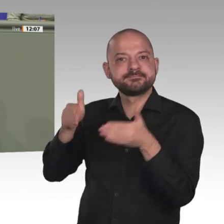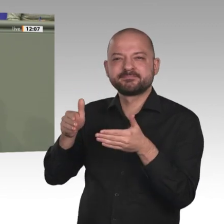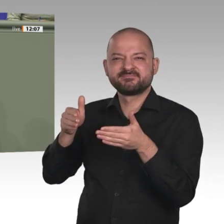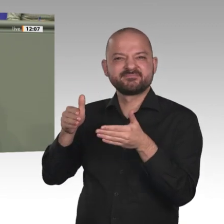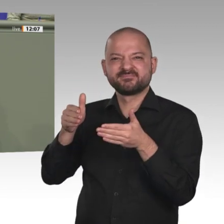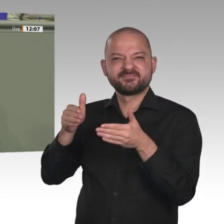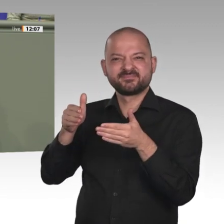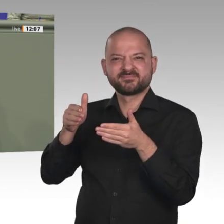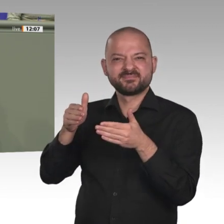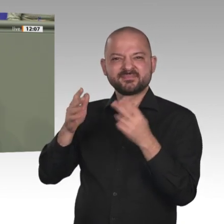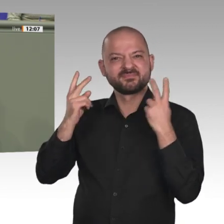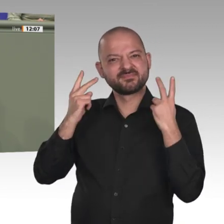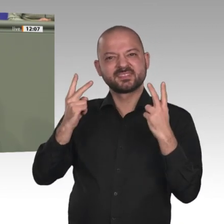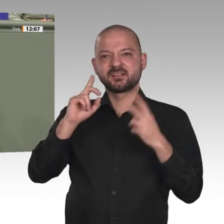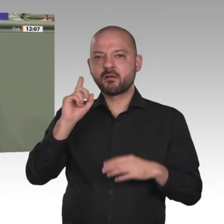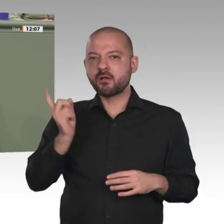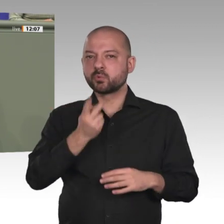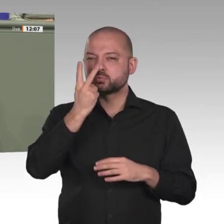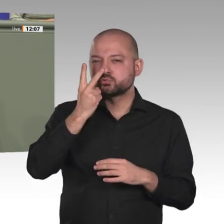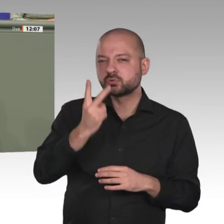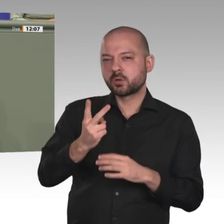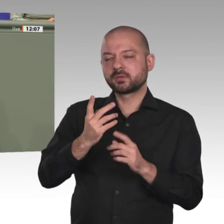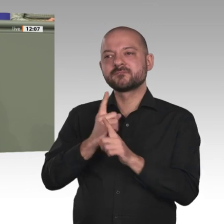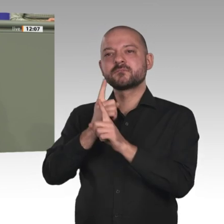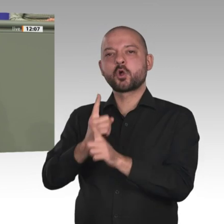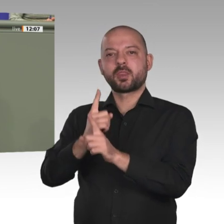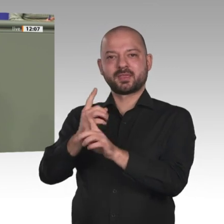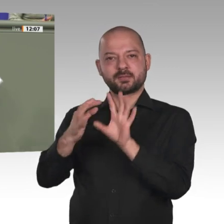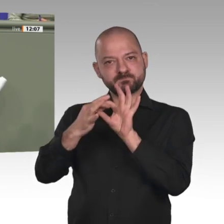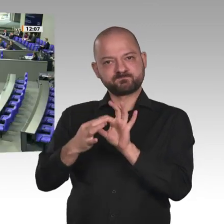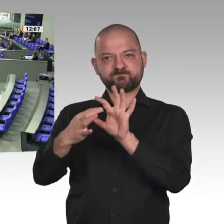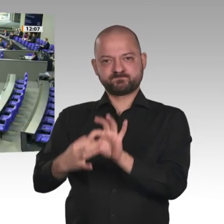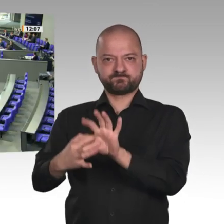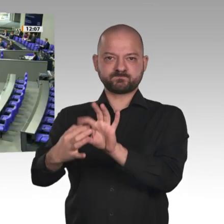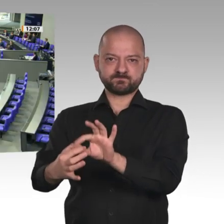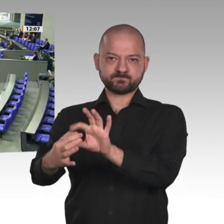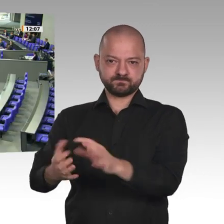sollten wir nutzen. Vielen Dank. Vielen Dank, Ursula Groden-Kranich.